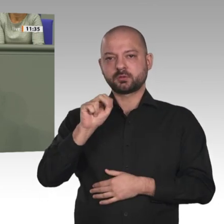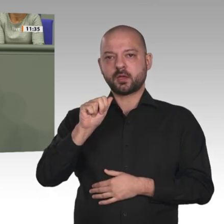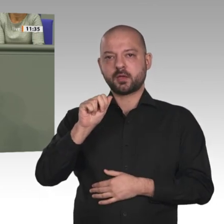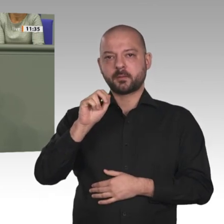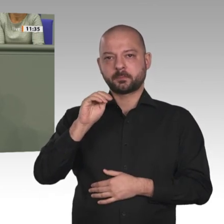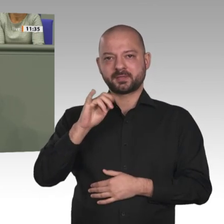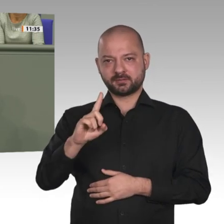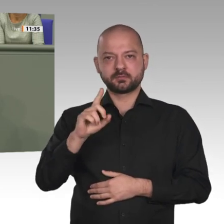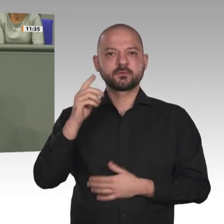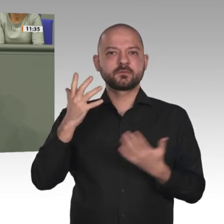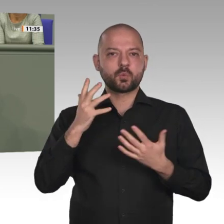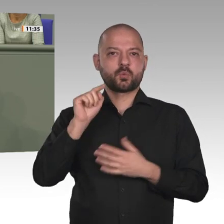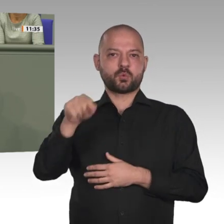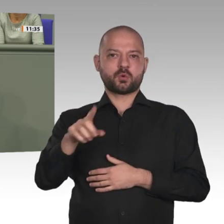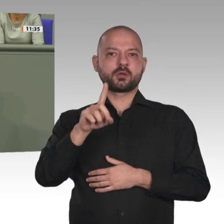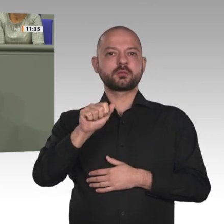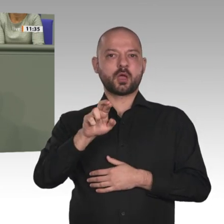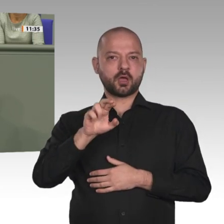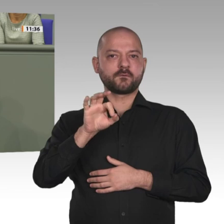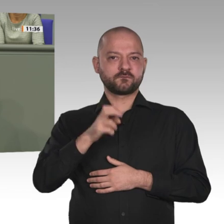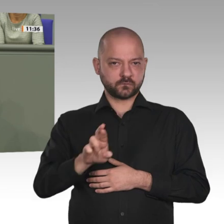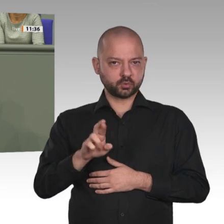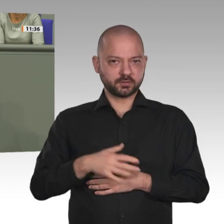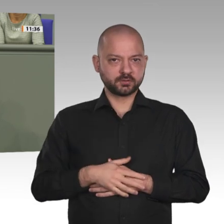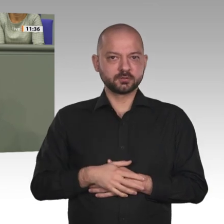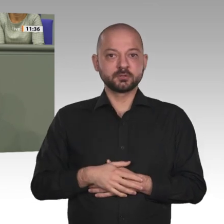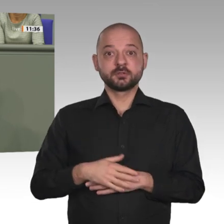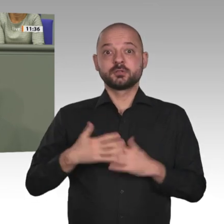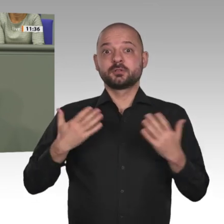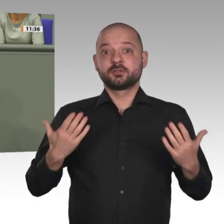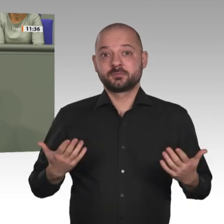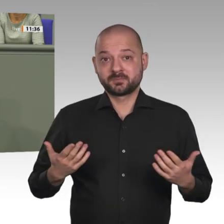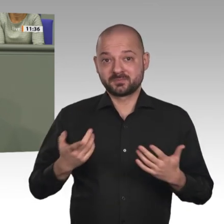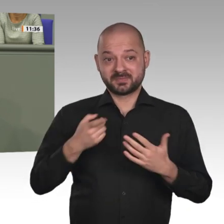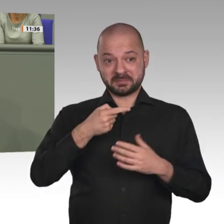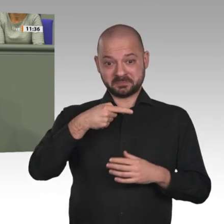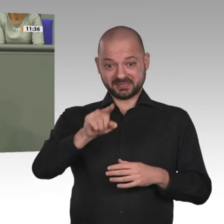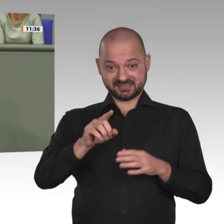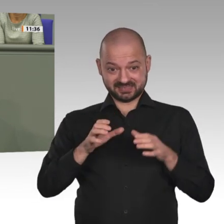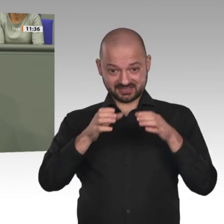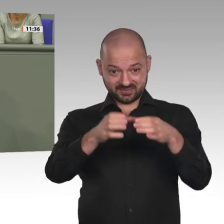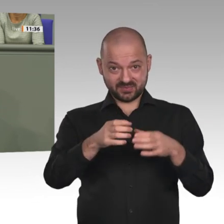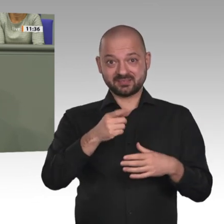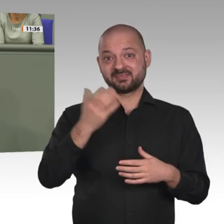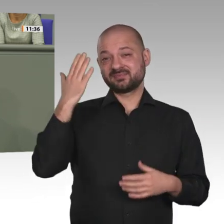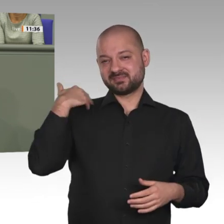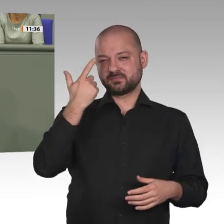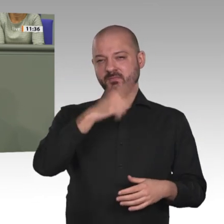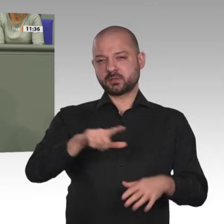im Rahmen dieser Mission bisher vom Bundestag stets mandatiert, seit 2017 auch mit den Stimmen der AfD.